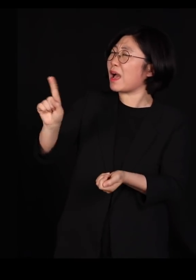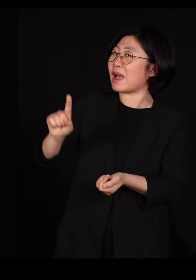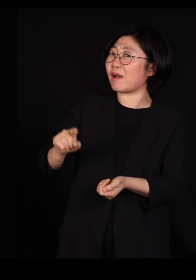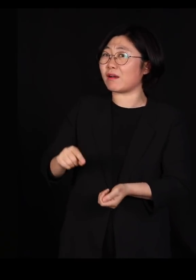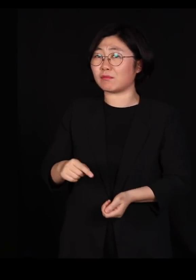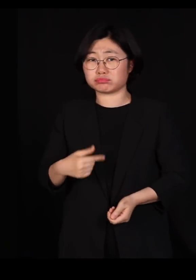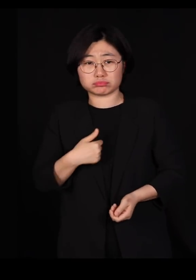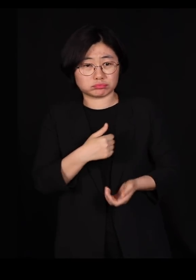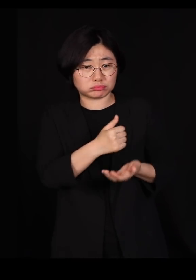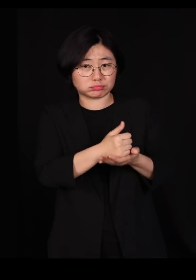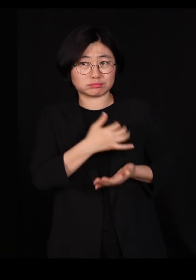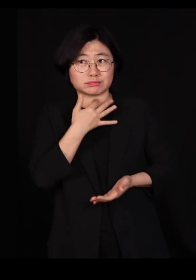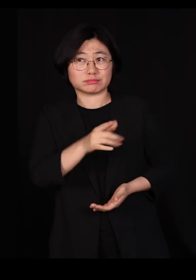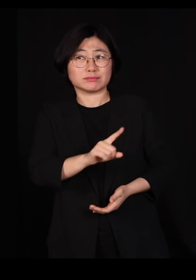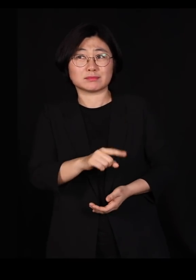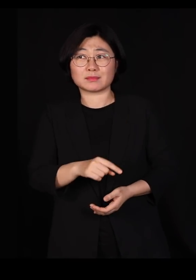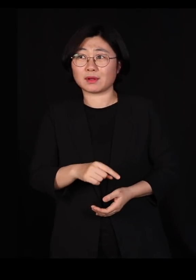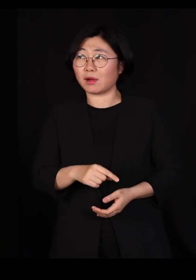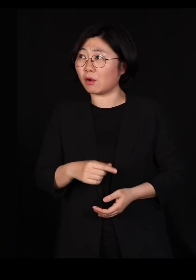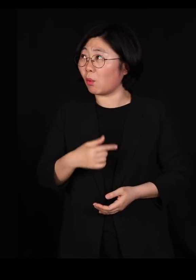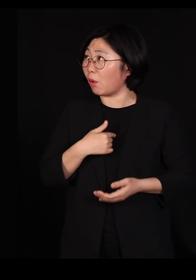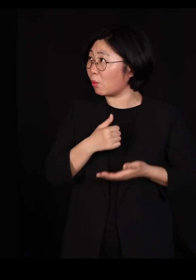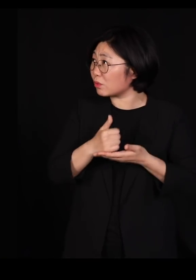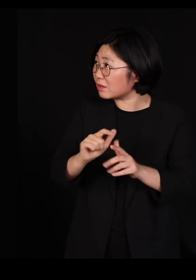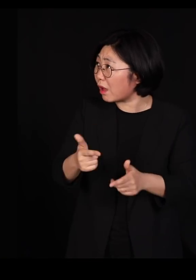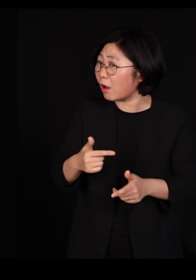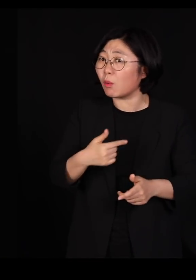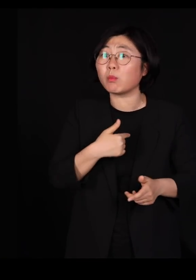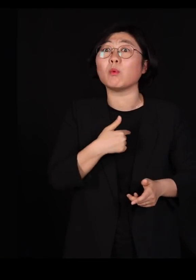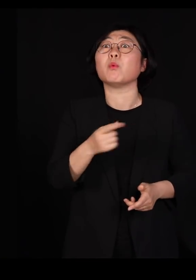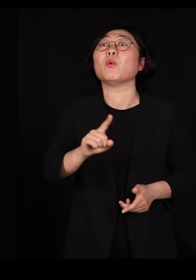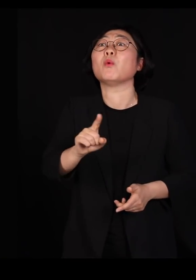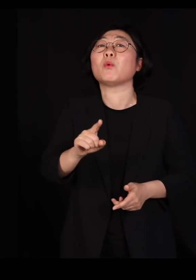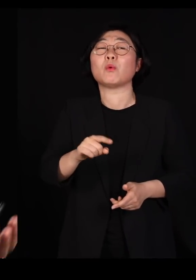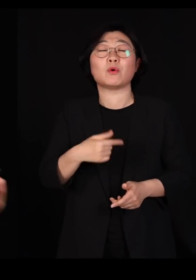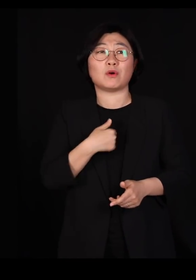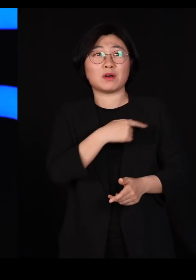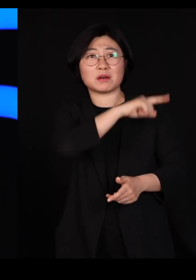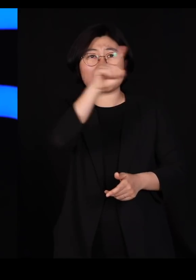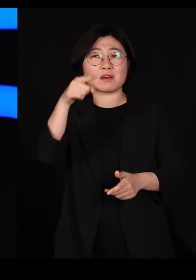'아니 세상 천지에 이게 초대가 아니면요?' '아니 도대체'